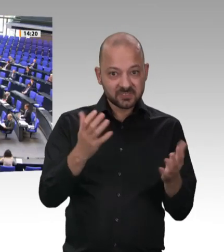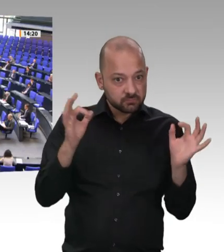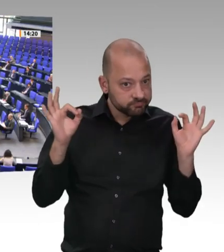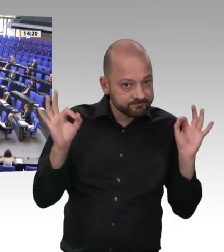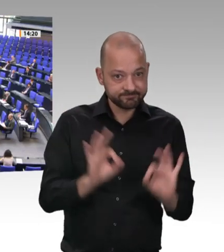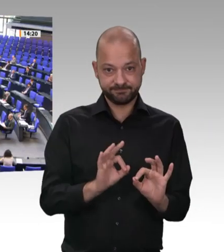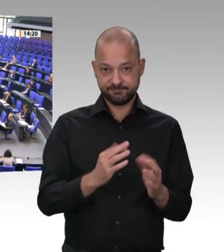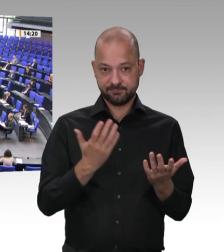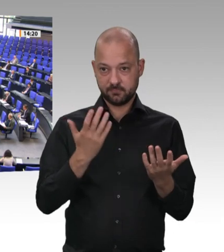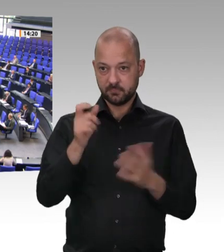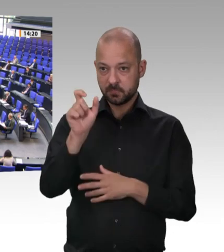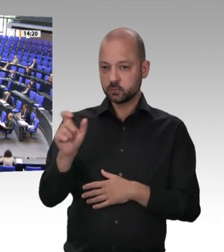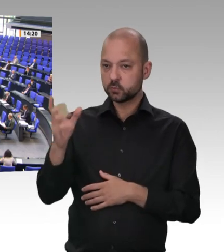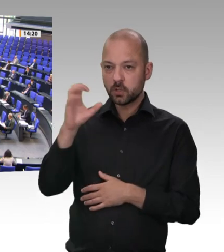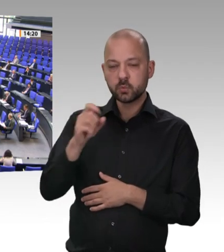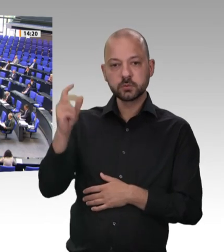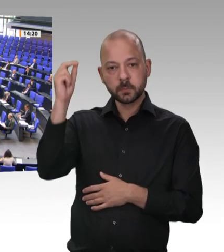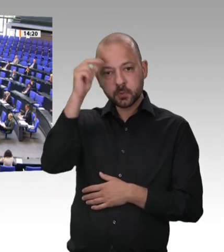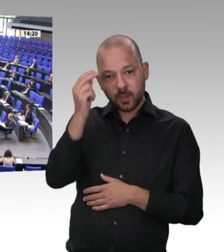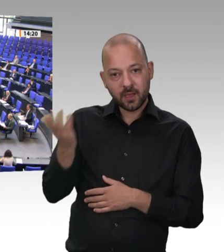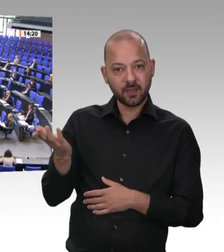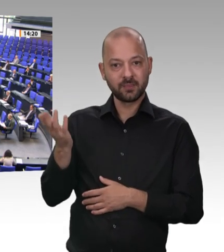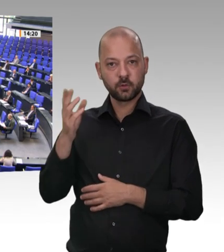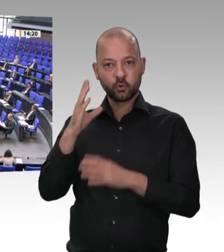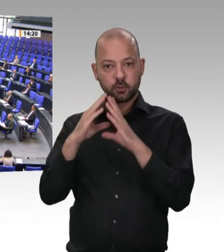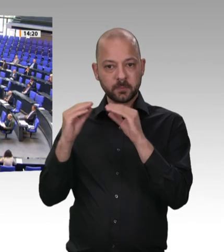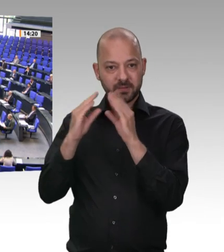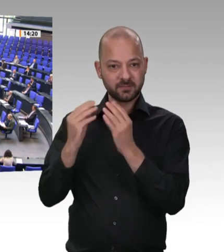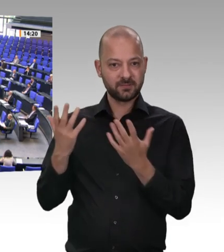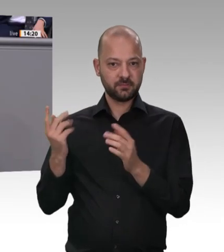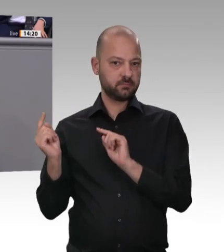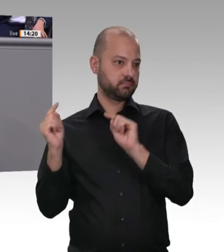Das Dritte ist – das will ich Ihnen auch sagen –: Dieses Verhalten hat außenpolitischen